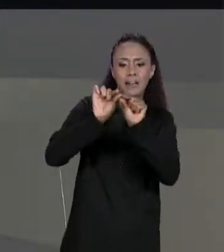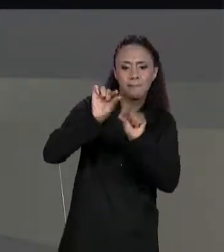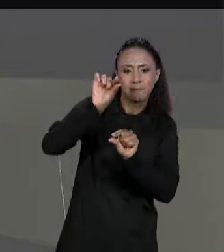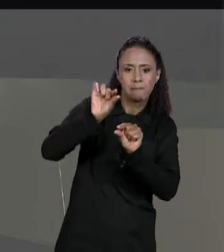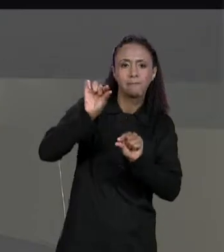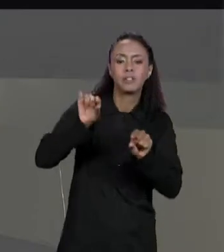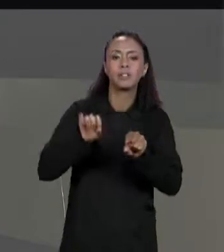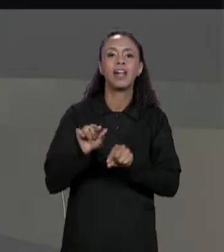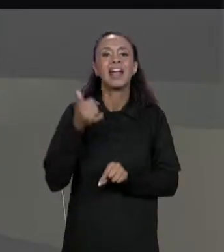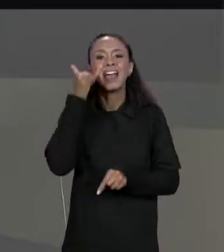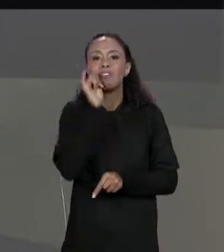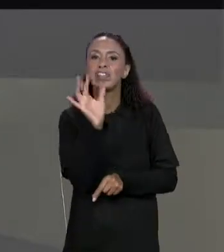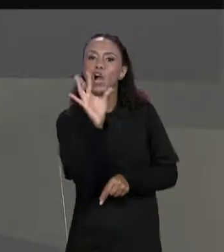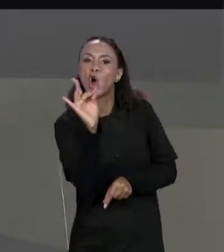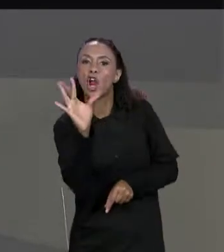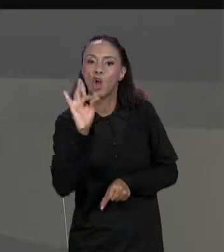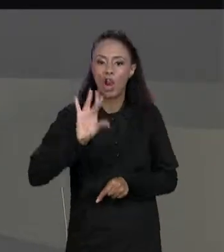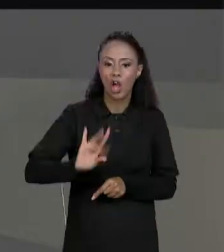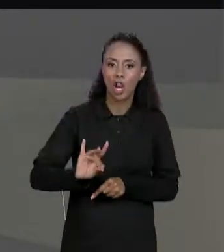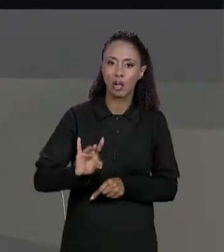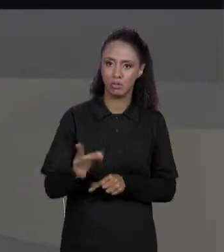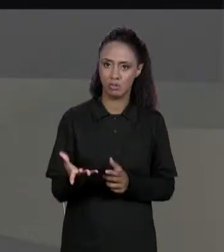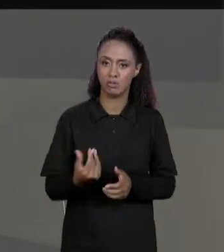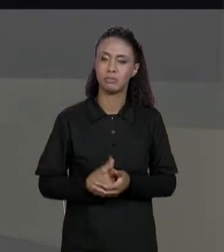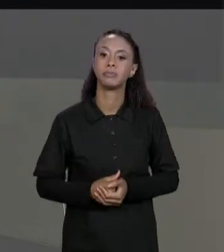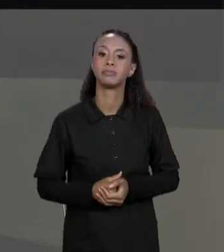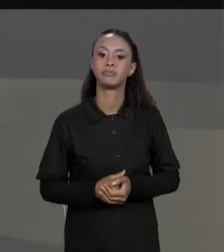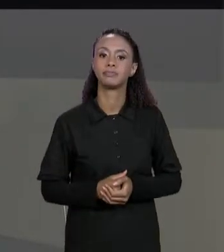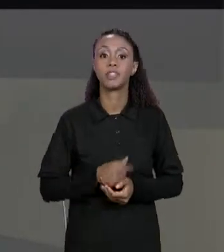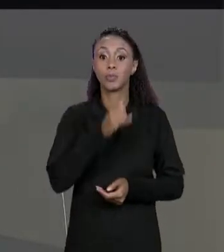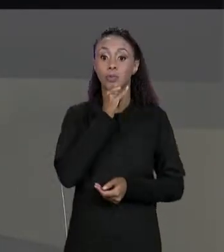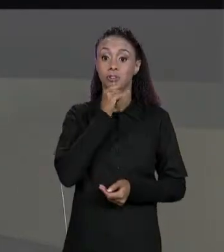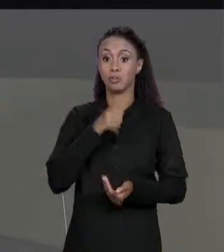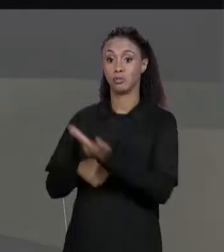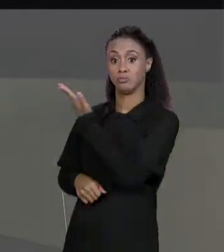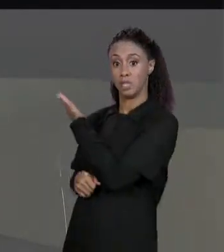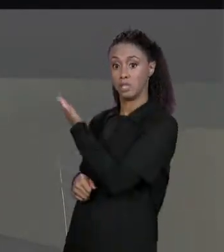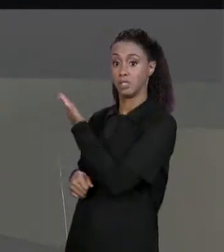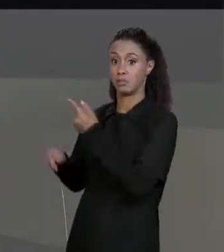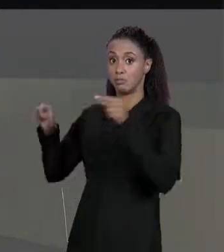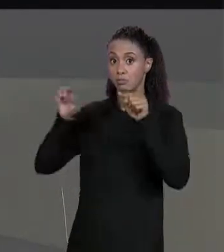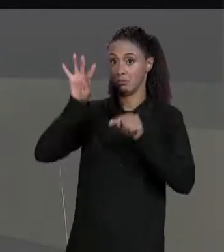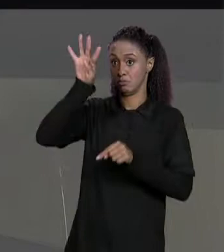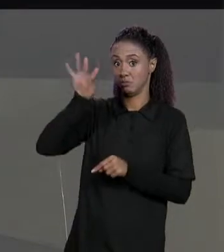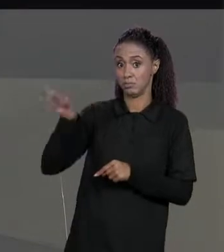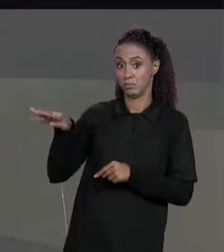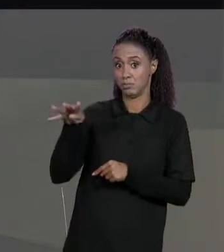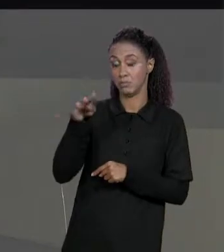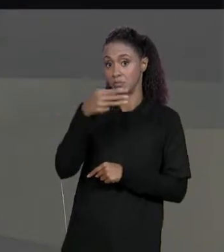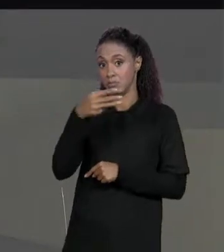GRUDADA NA OUTRA? POR EXEMPLO, DADA ESSA MATRIZ AQUI, SIMPLESMENTE INTEIRAR POR TODOS OS ELEMENTOS DELA E